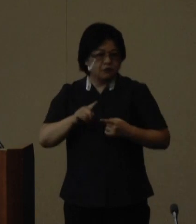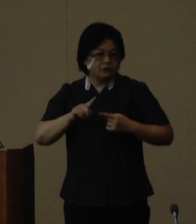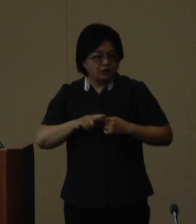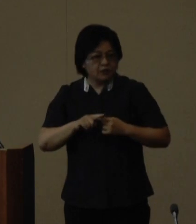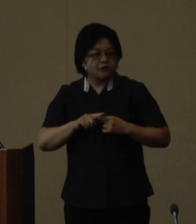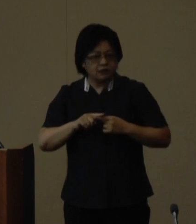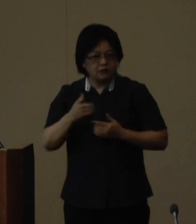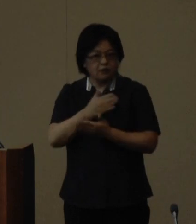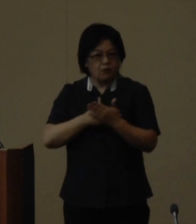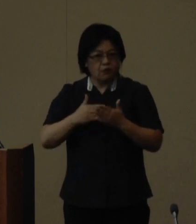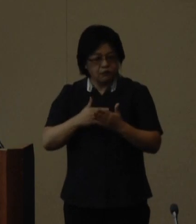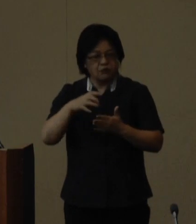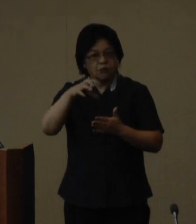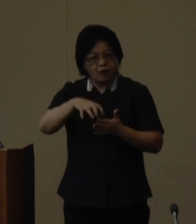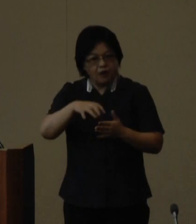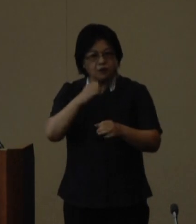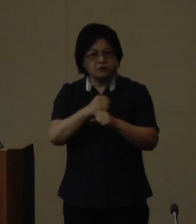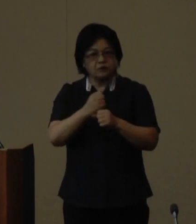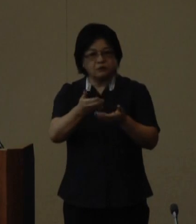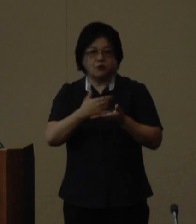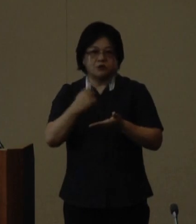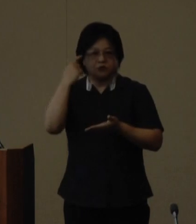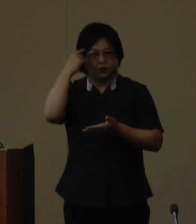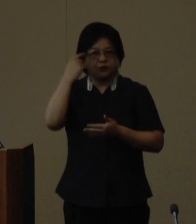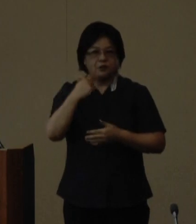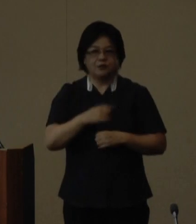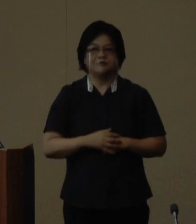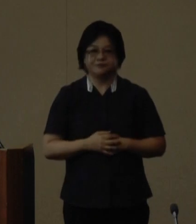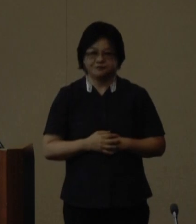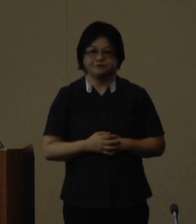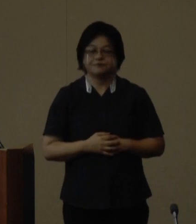いを促す機会としたいと考えています